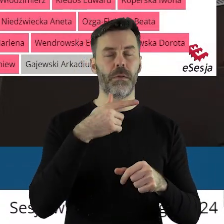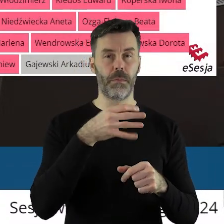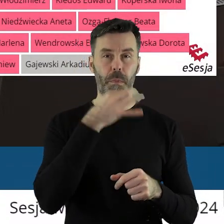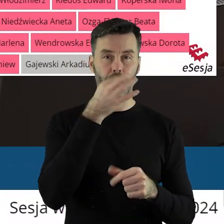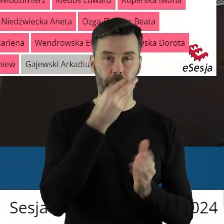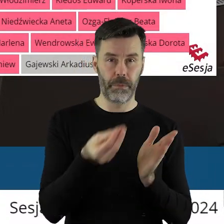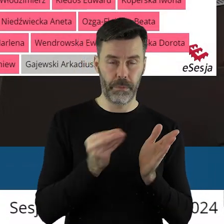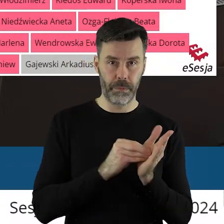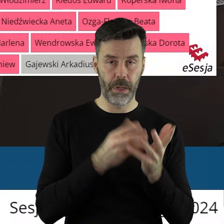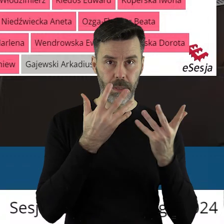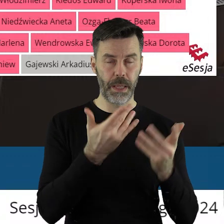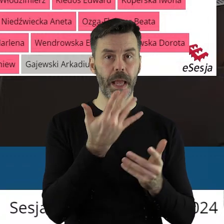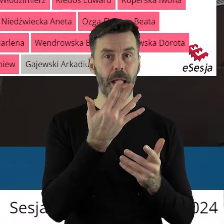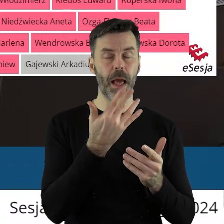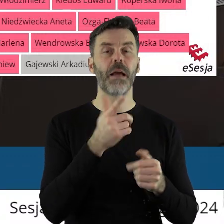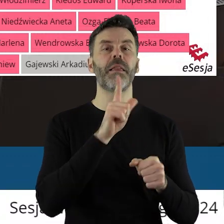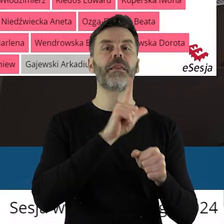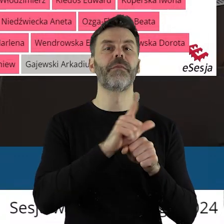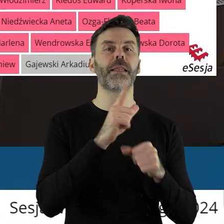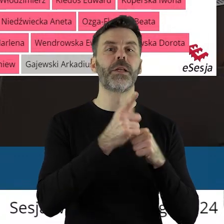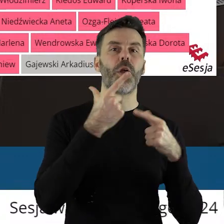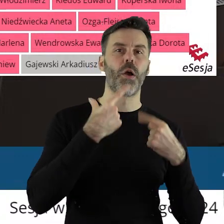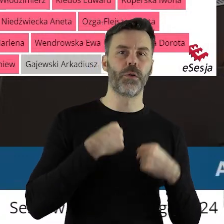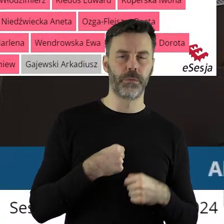Za wprowadzeniem poprawki do stanowiska zagłosowało 12 radnych,